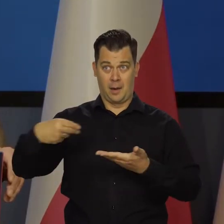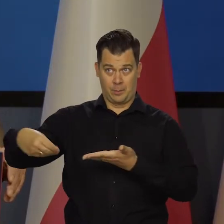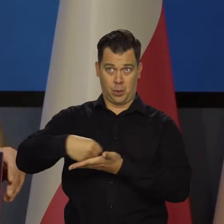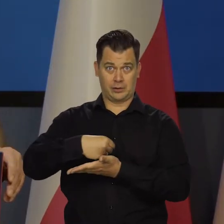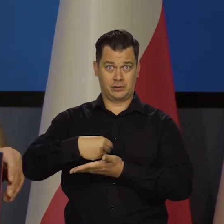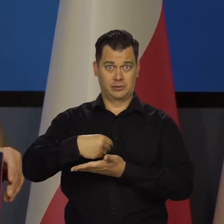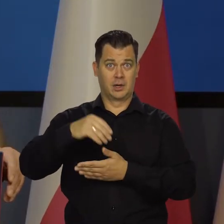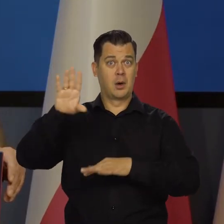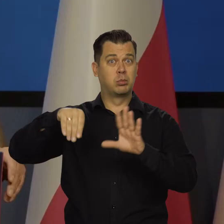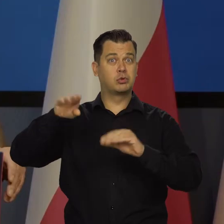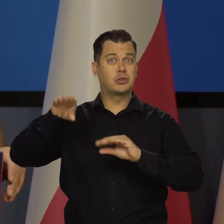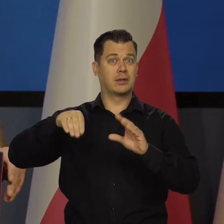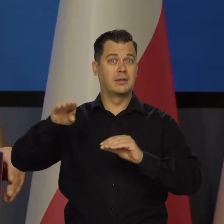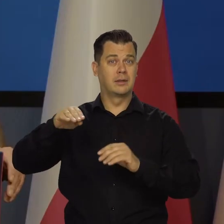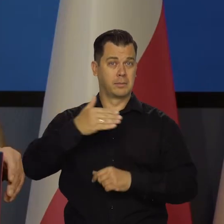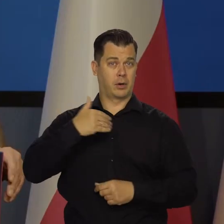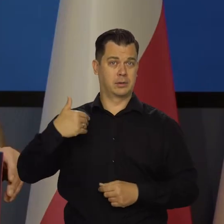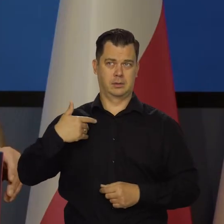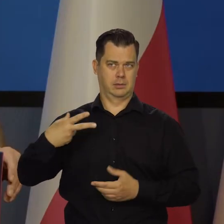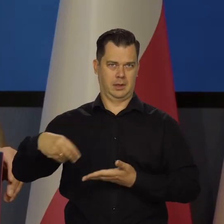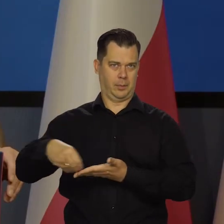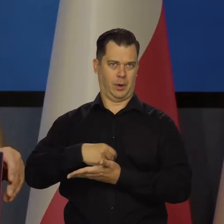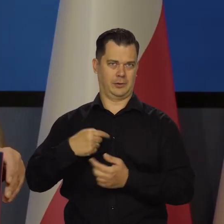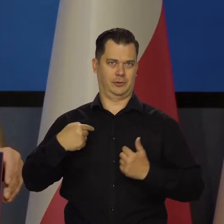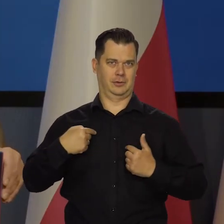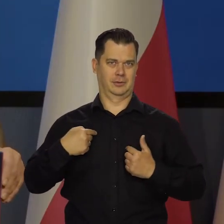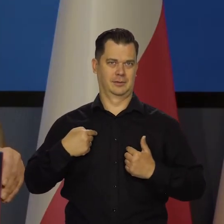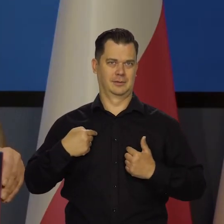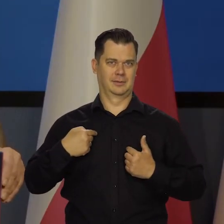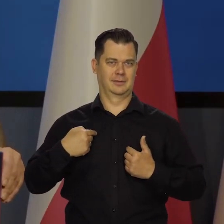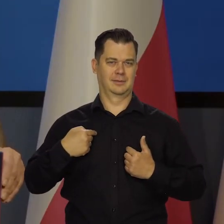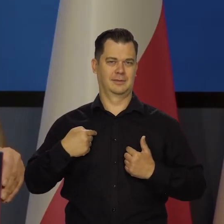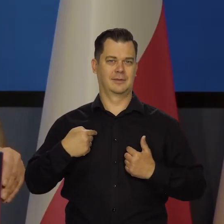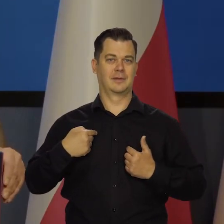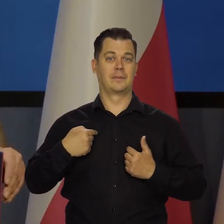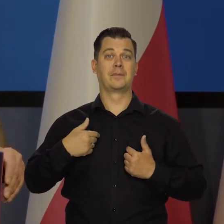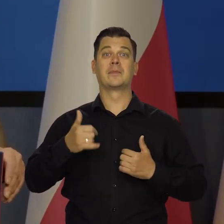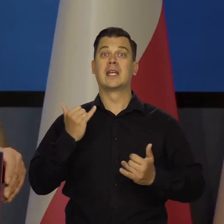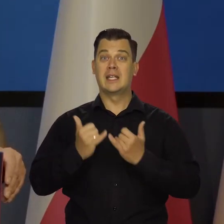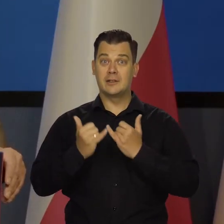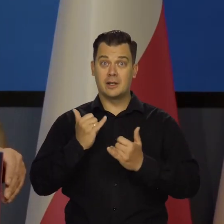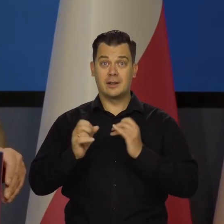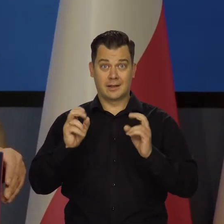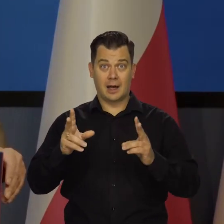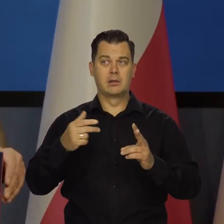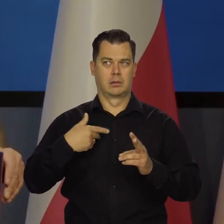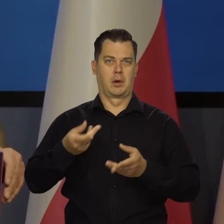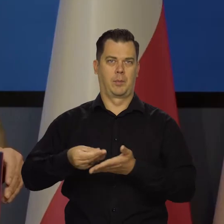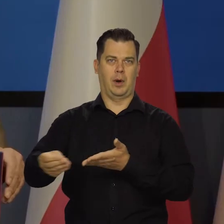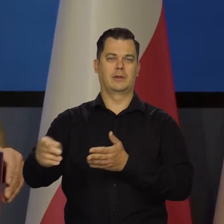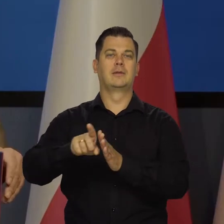To jest podniesione kwestia wynagrodzeń i tak dalej. Nikt nam nie płaci. Jeśli to my płacimy czasami 10 miliardów do budżetu,